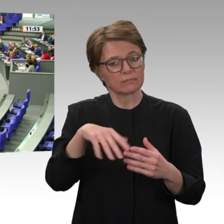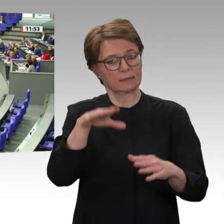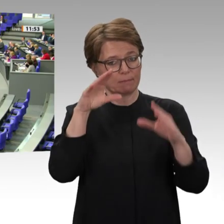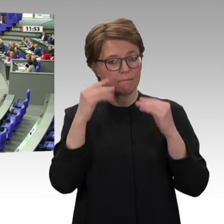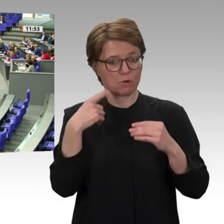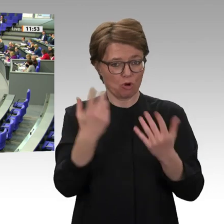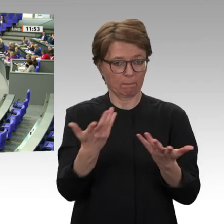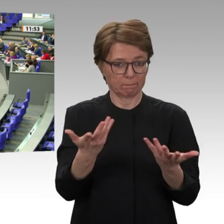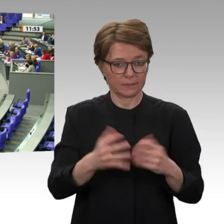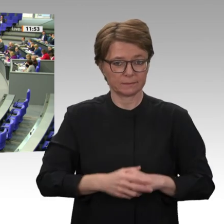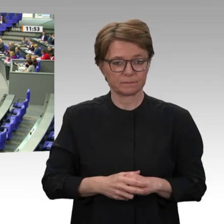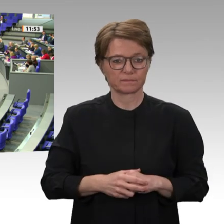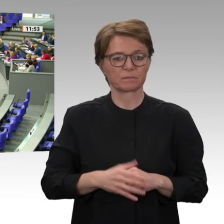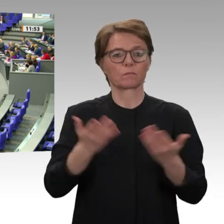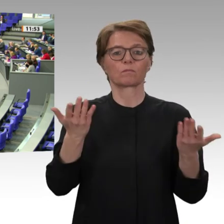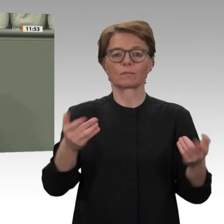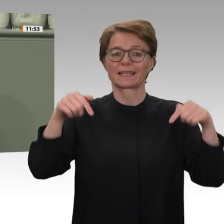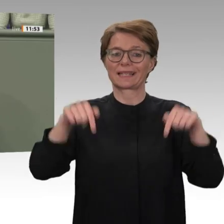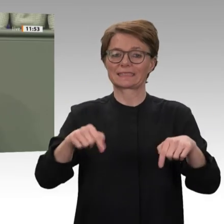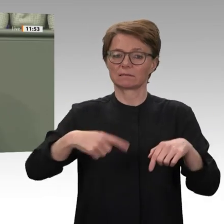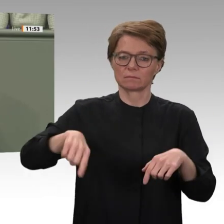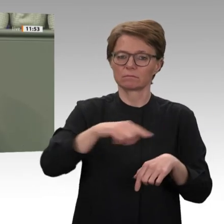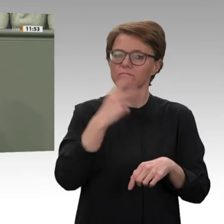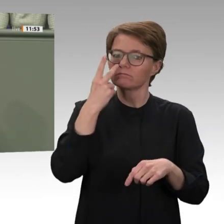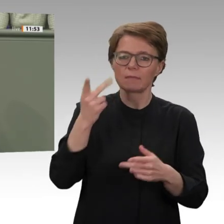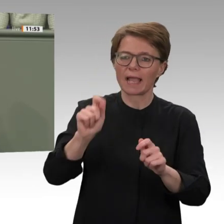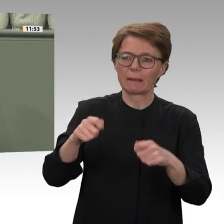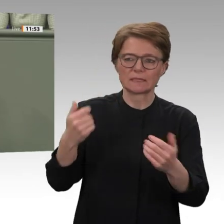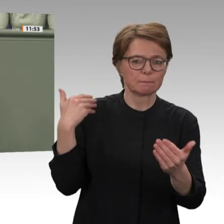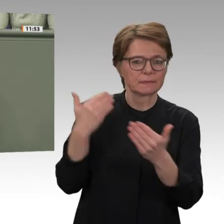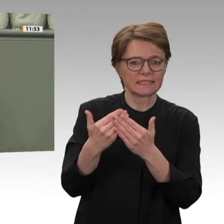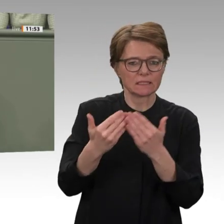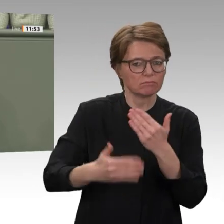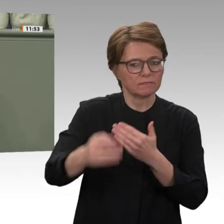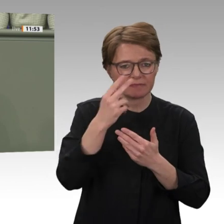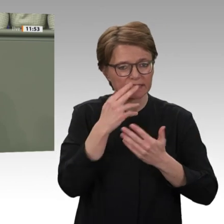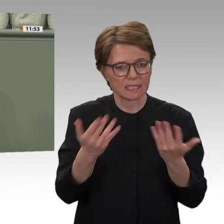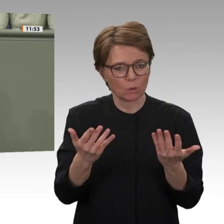Eine verstärkte Wiederaufnahme der Entwicklungszusammenarbeit ist gut. Der dazu vorliegende Antrag der